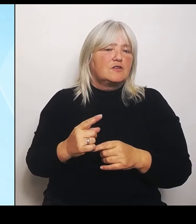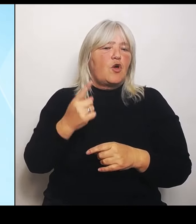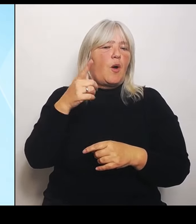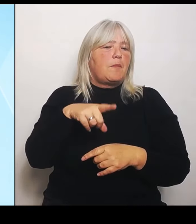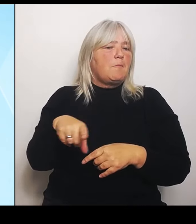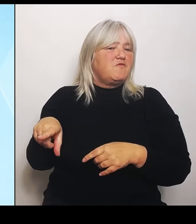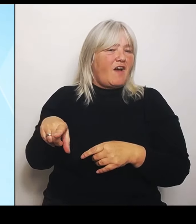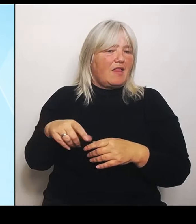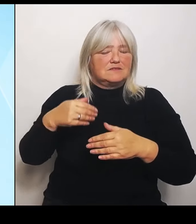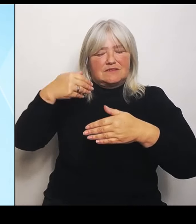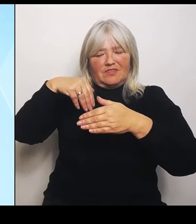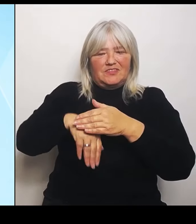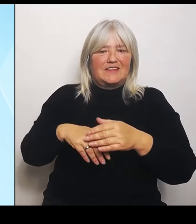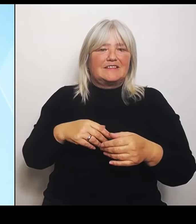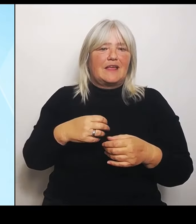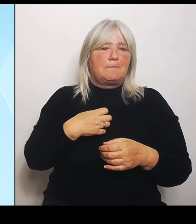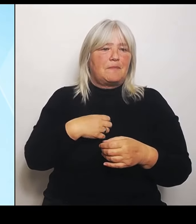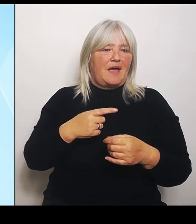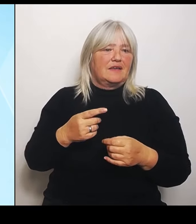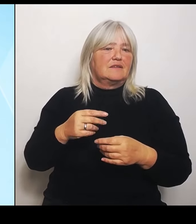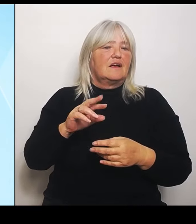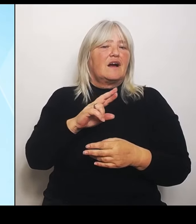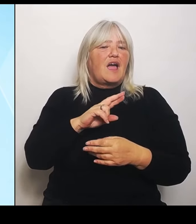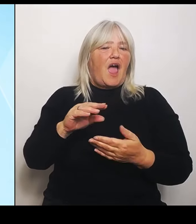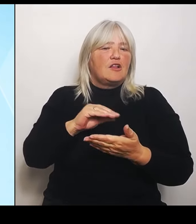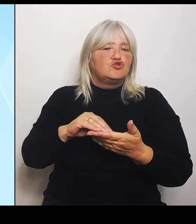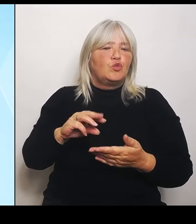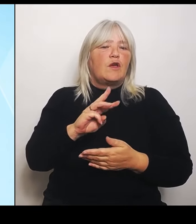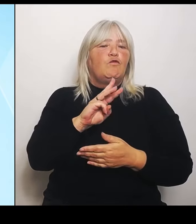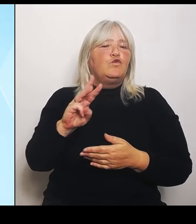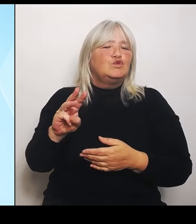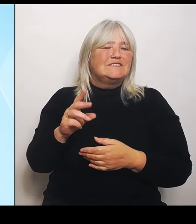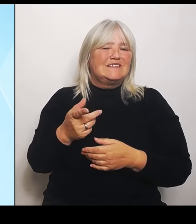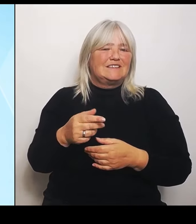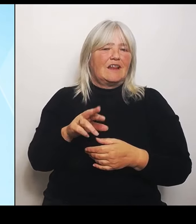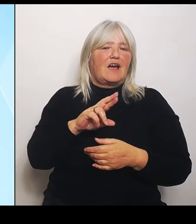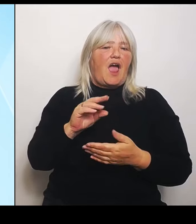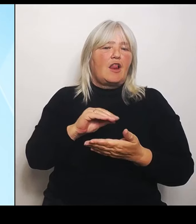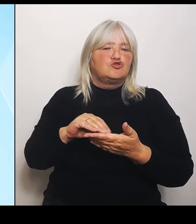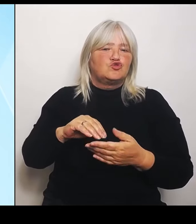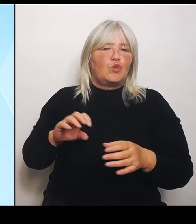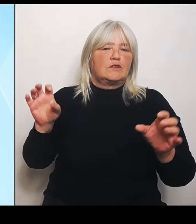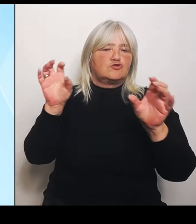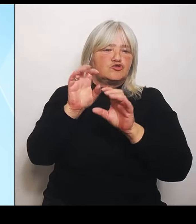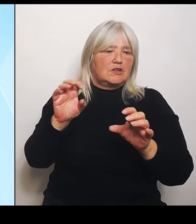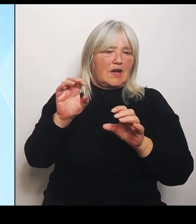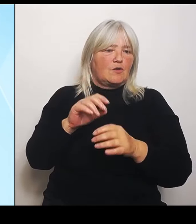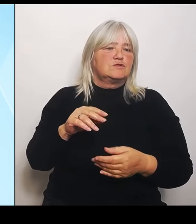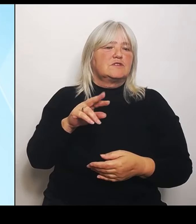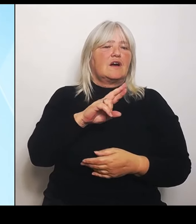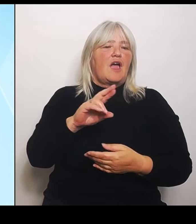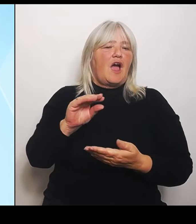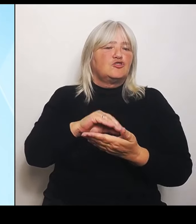Strauß, die Realschule Waldsassen, das Ortenburg Gymnasium in Oberviechtach, das Joseph von